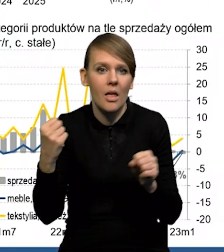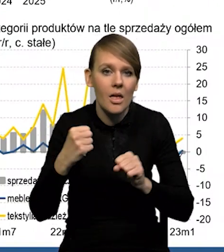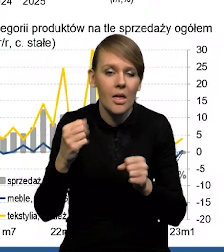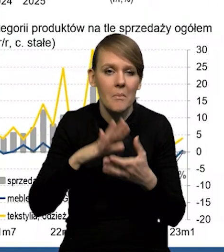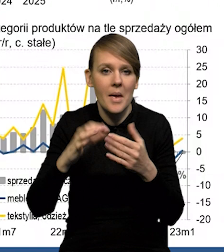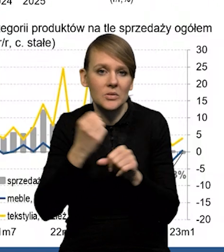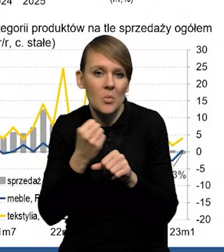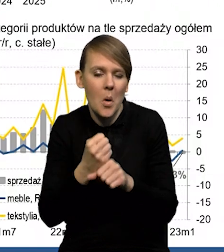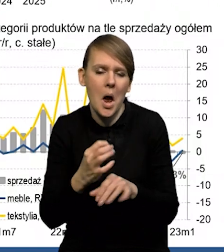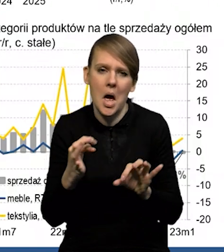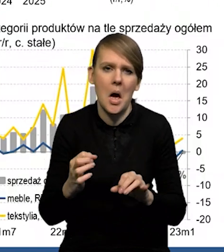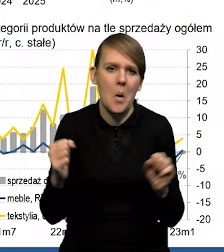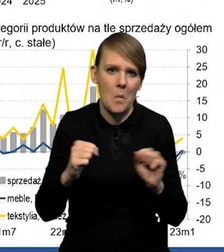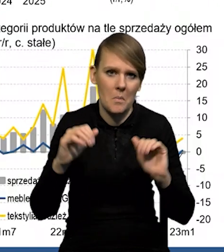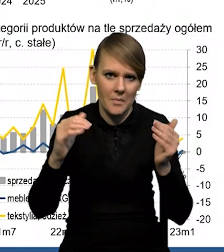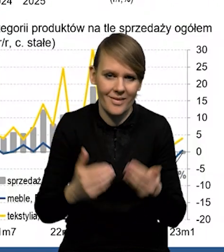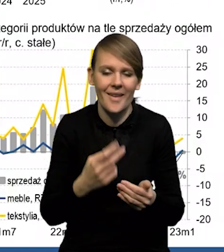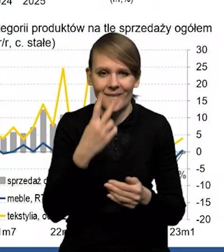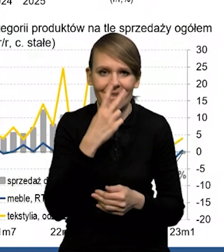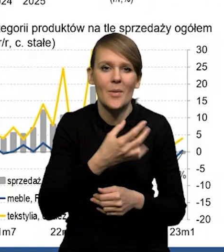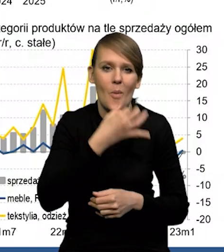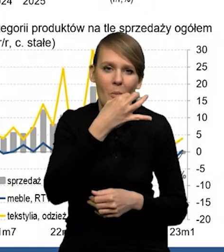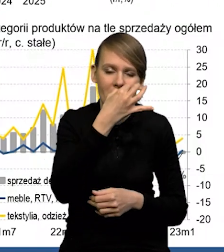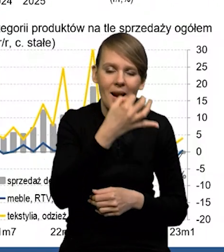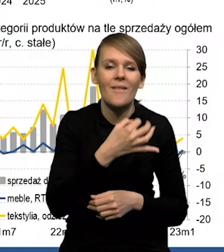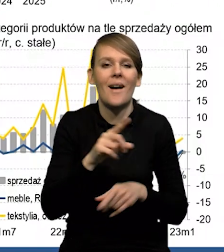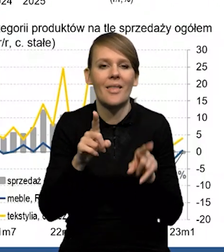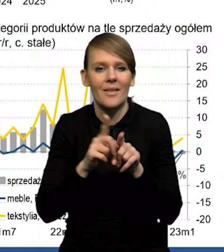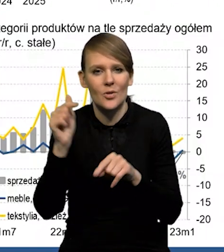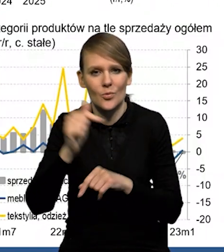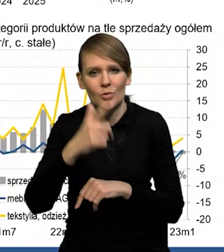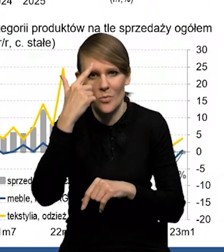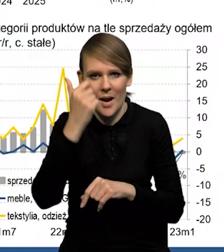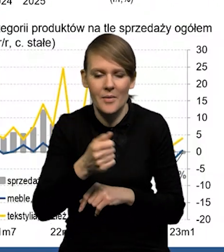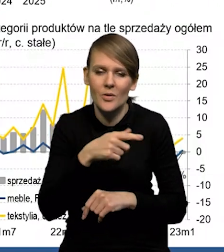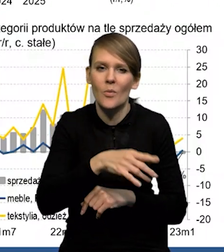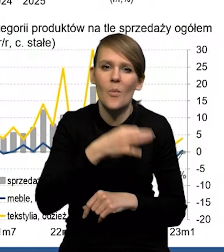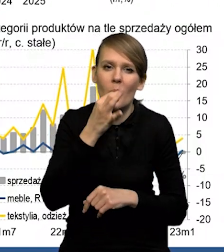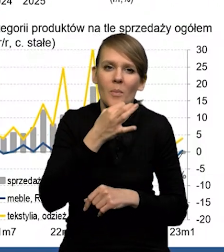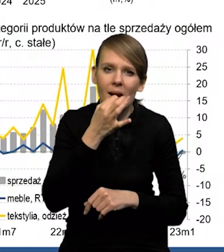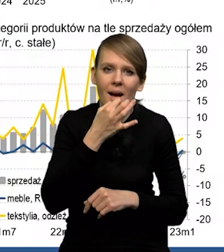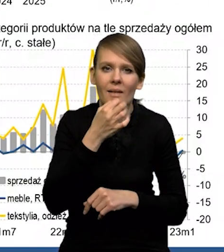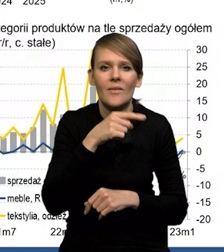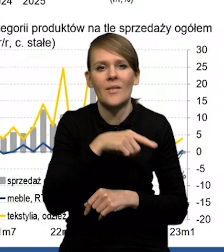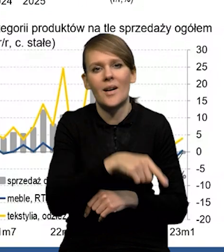Także widać, że mamy pewną poprawę, ale też trzeba pamiętać o tym, że ta poprawa ma miejsce z bardzo niskich poziomów.